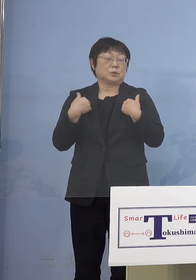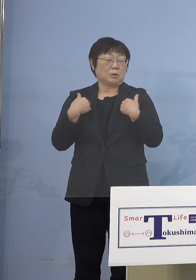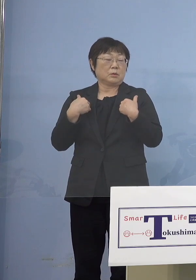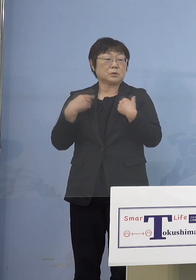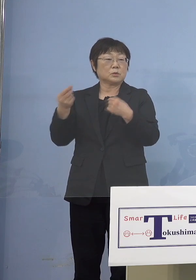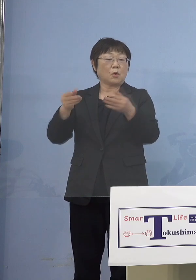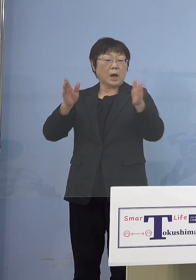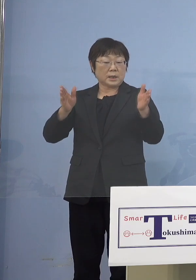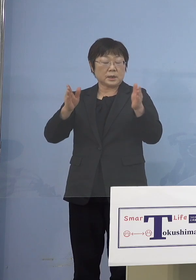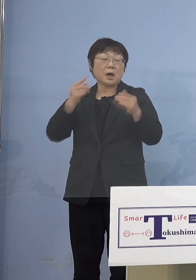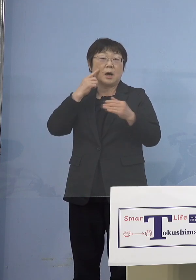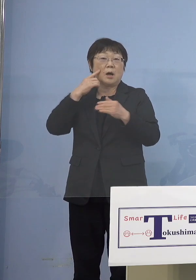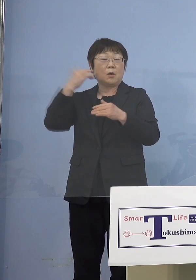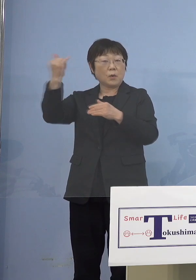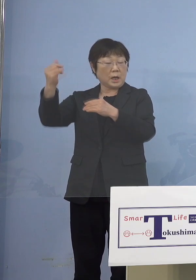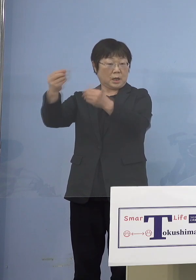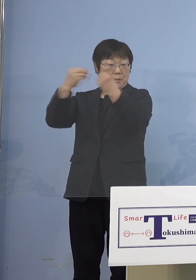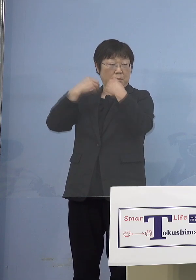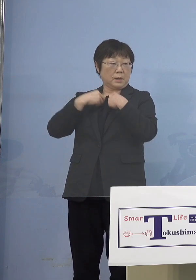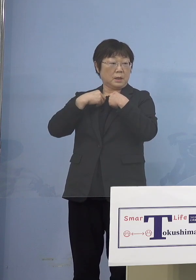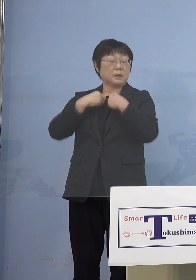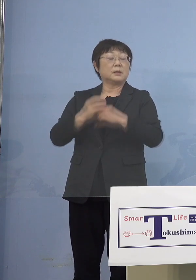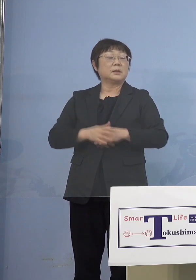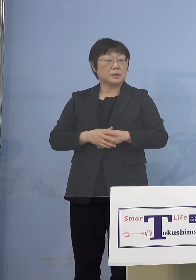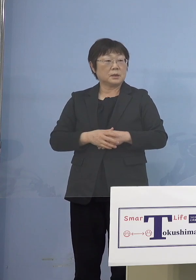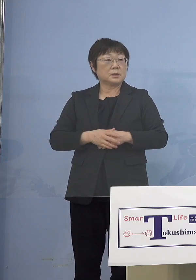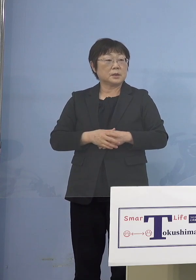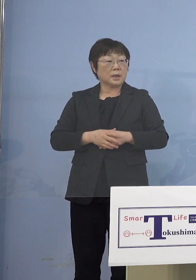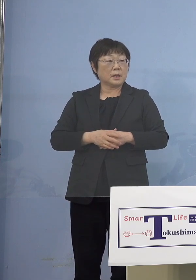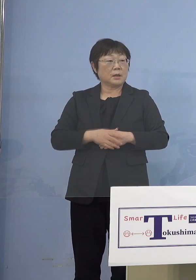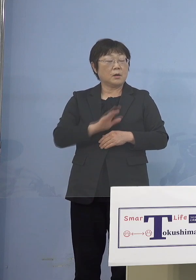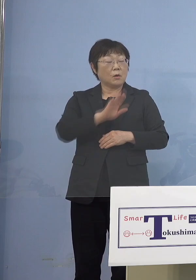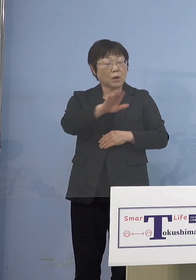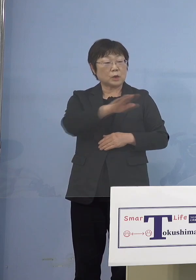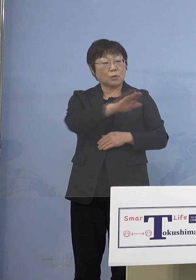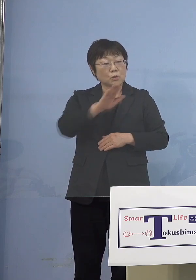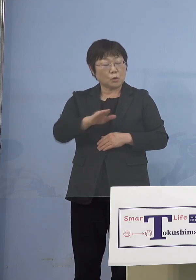そのお子さんが今度は 5歳未満の子どもさんにうつしちゃう